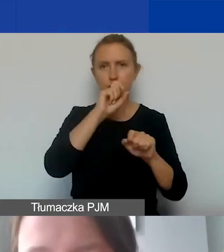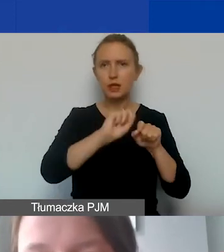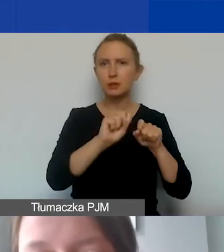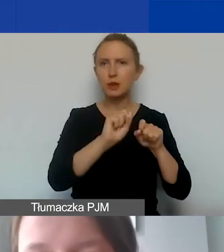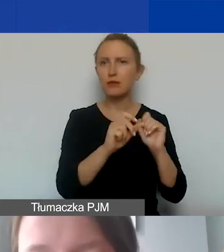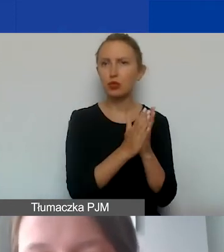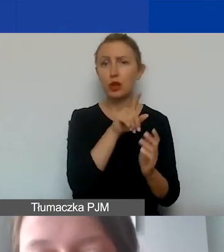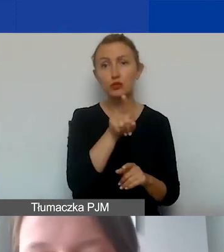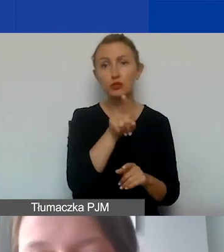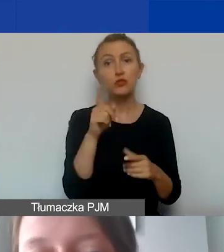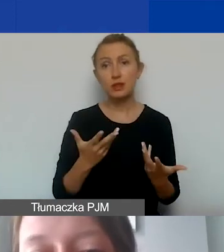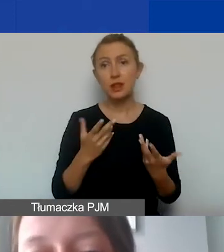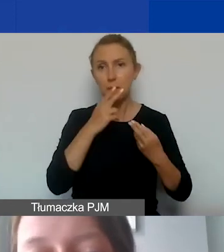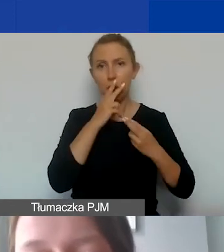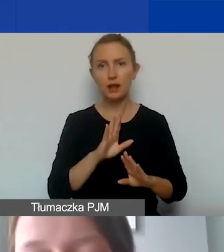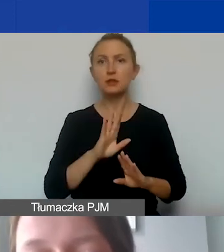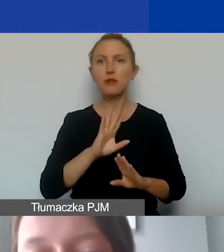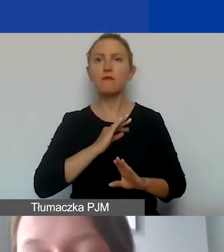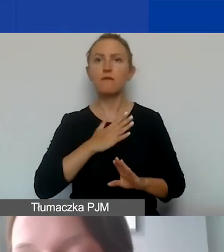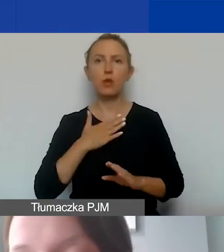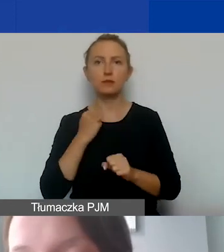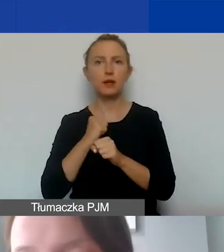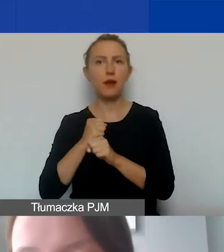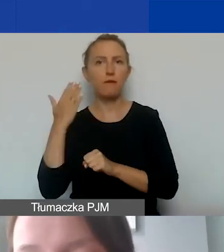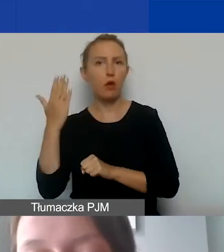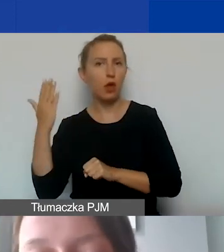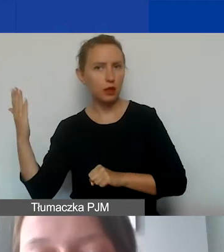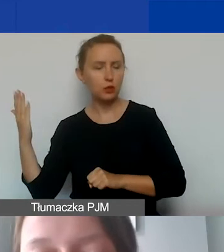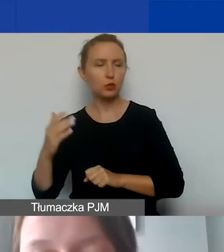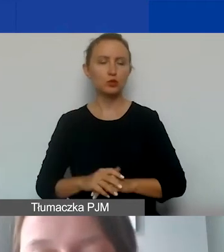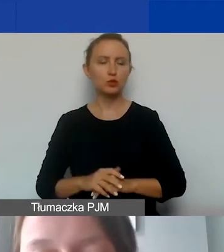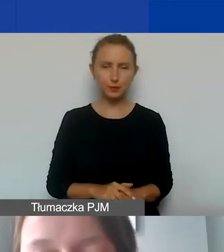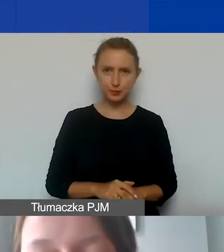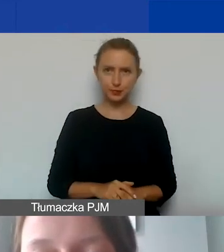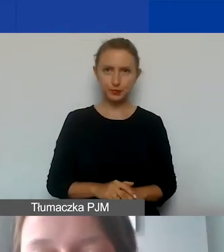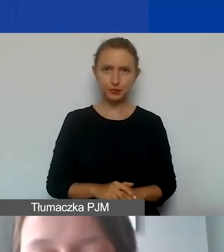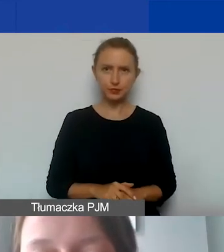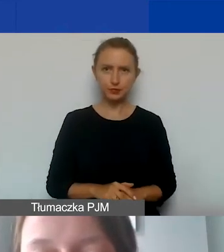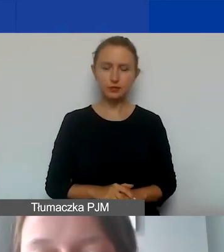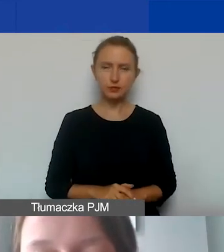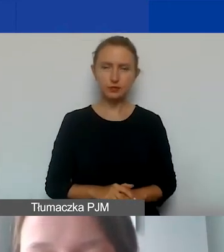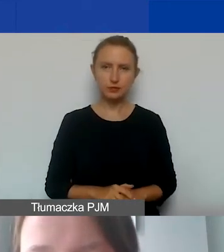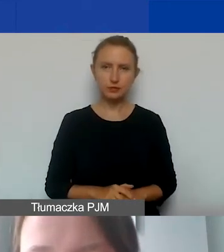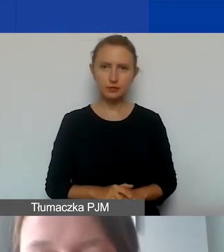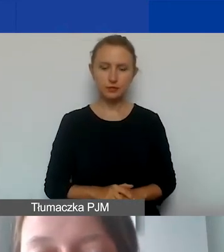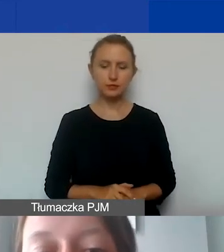jeżeli chcieliby państwo wykazywać wolontariuszy lub wolontariuszki w ramach swoich projektów.